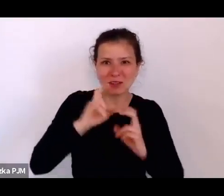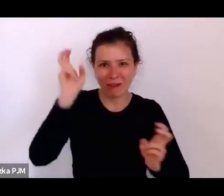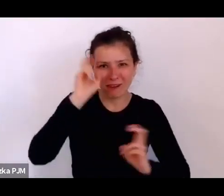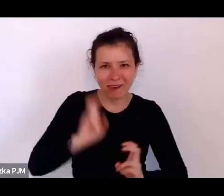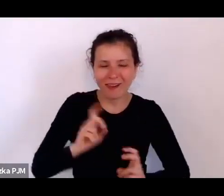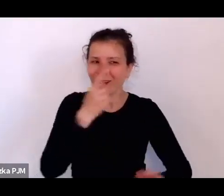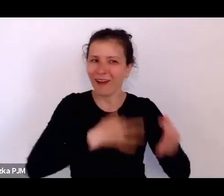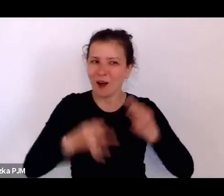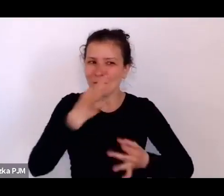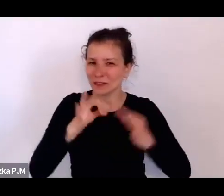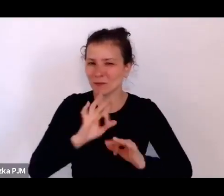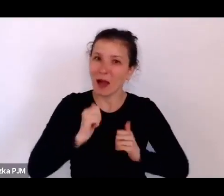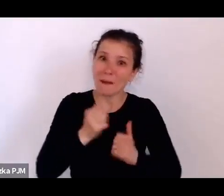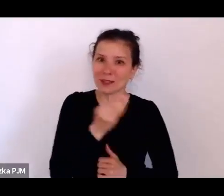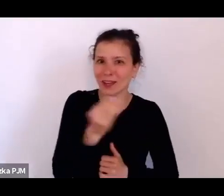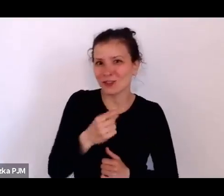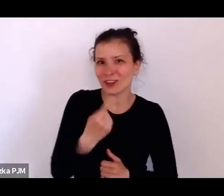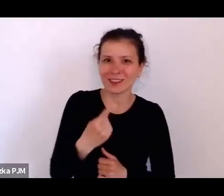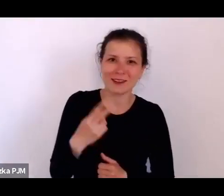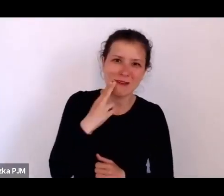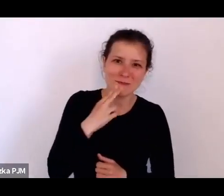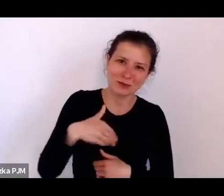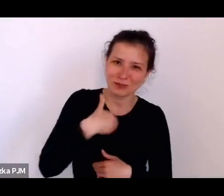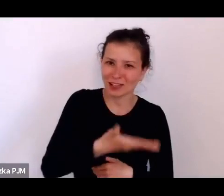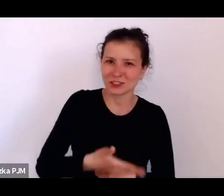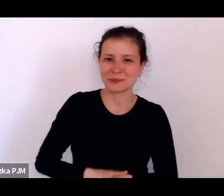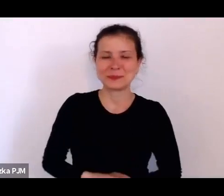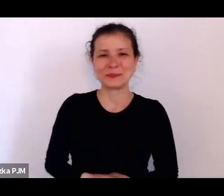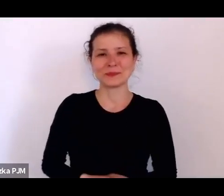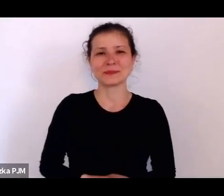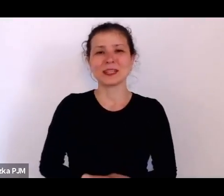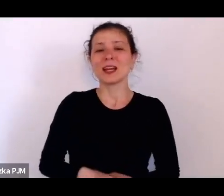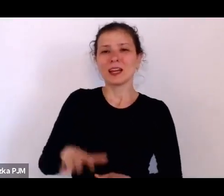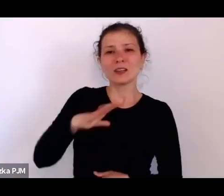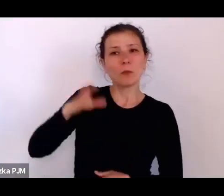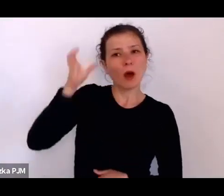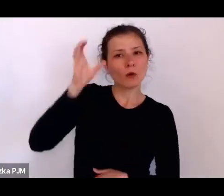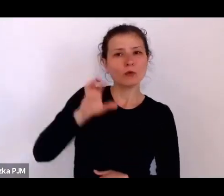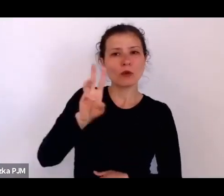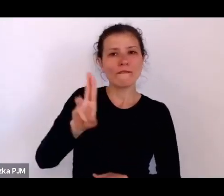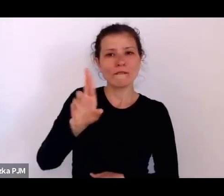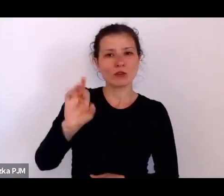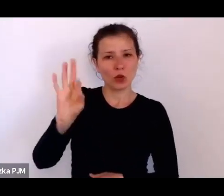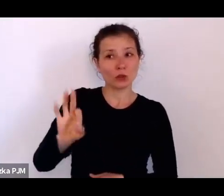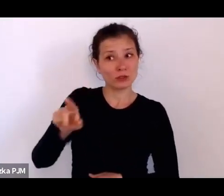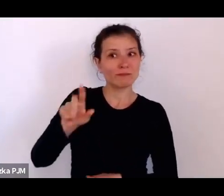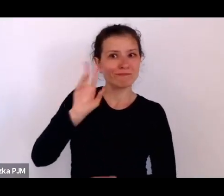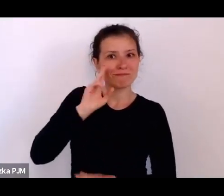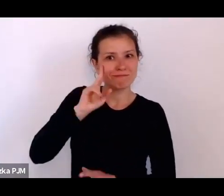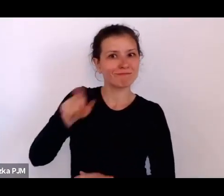To było takie rozeznanie Konrada Wrzosa, które – co zupełnie nie było oczywiste